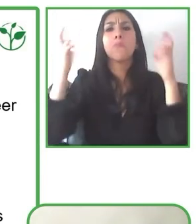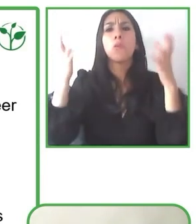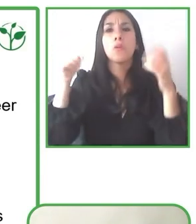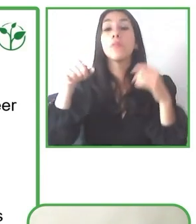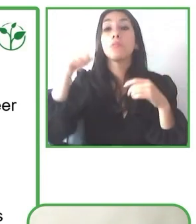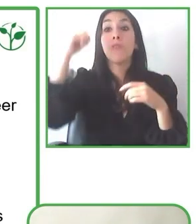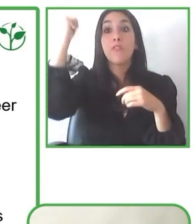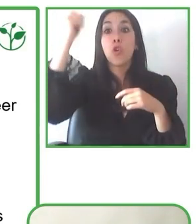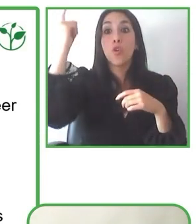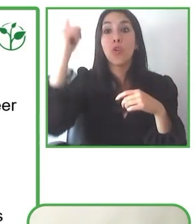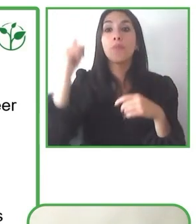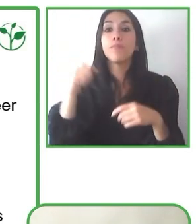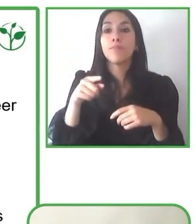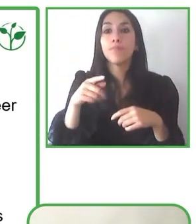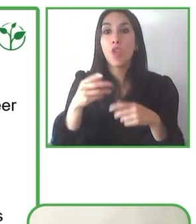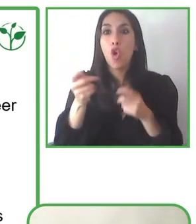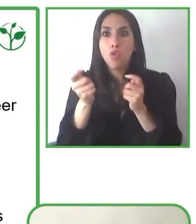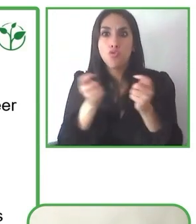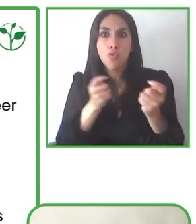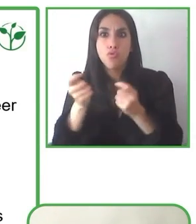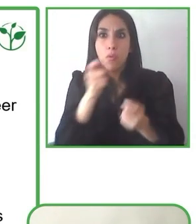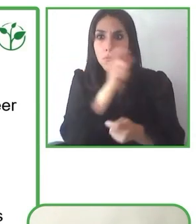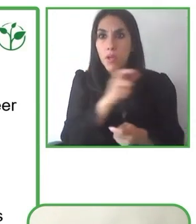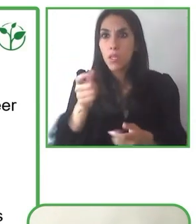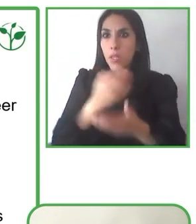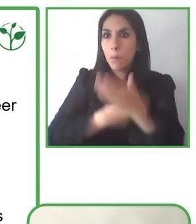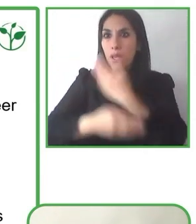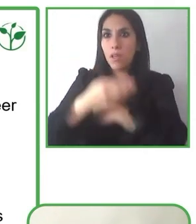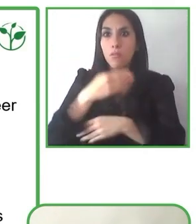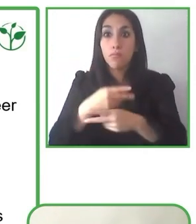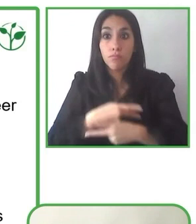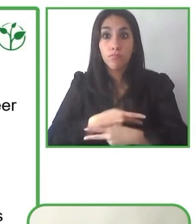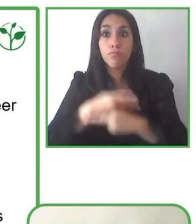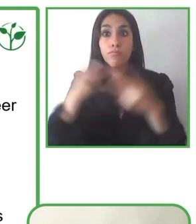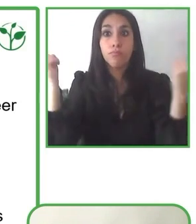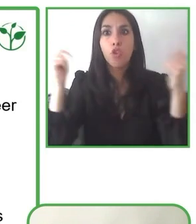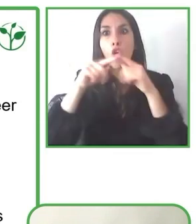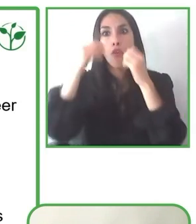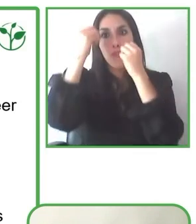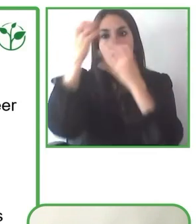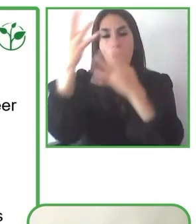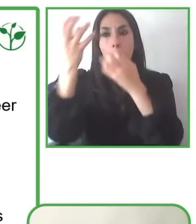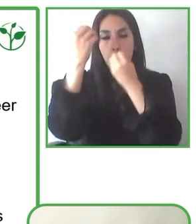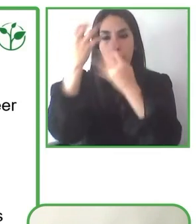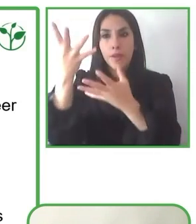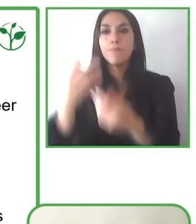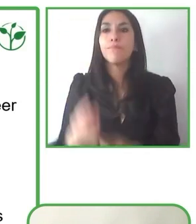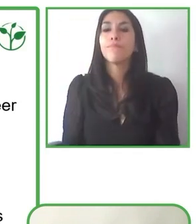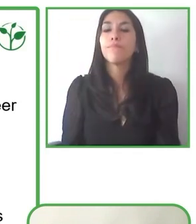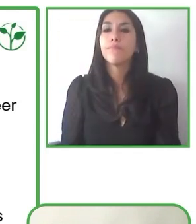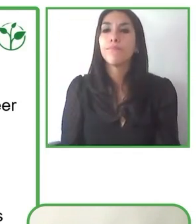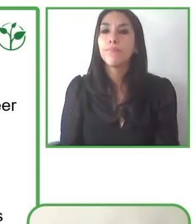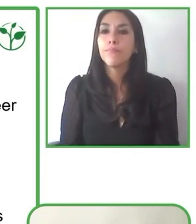sociedad. Hoy día nosotros queremos relevar incluso un nuevo convenio con la fundación de